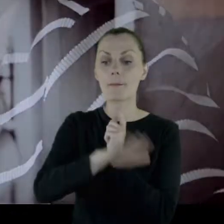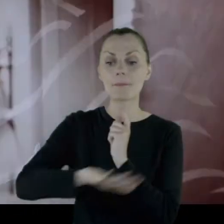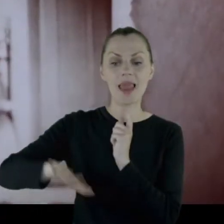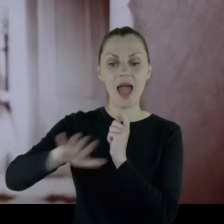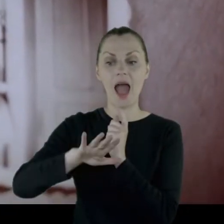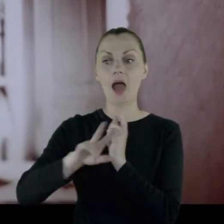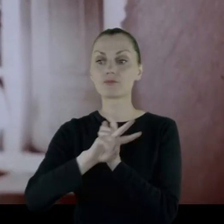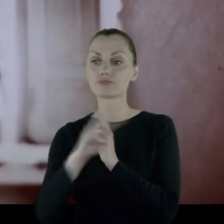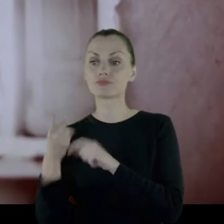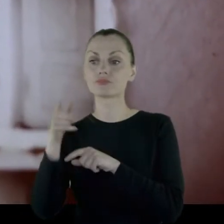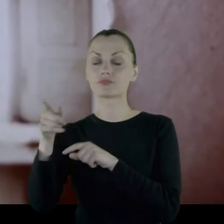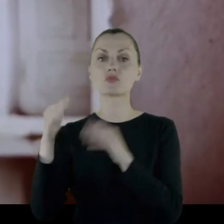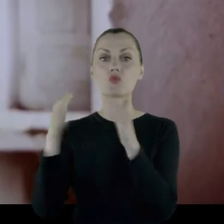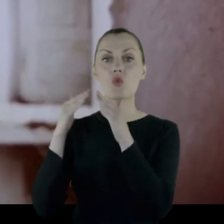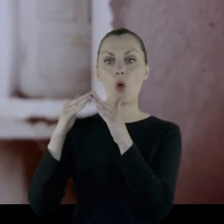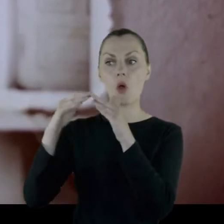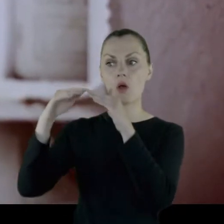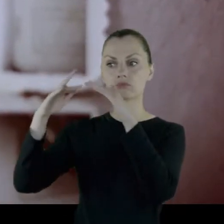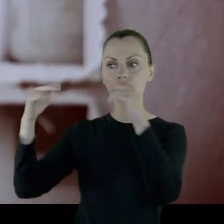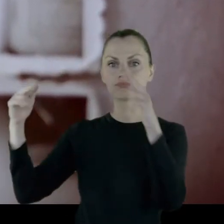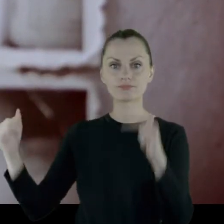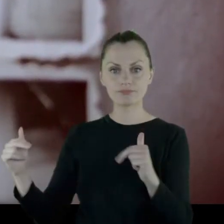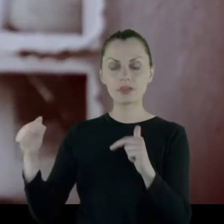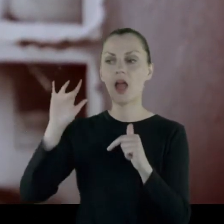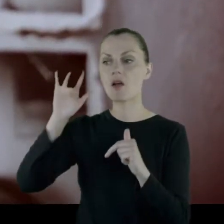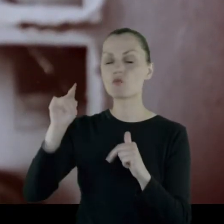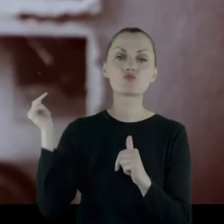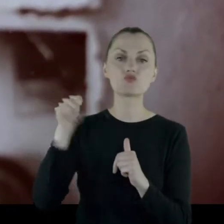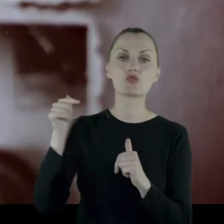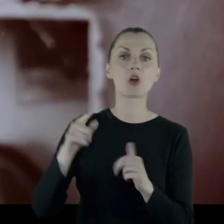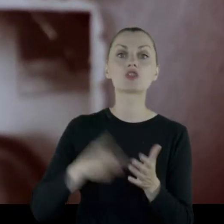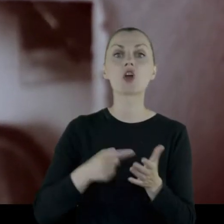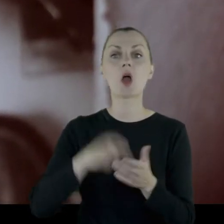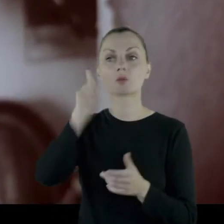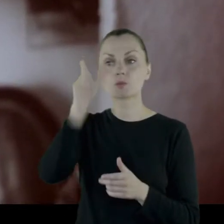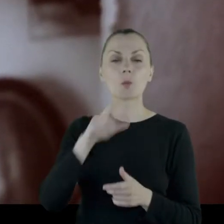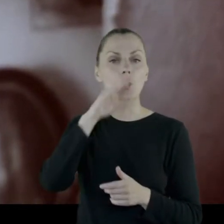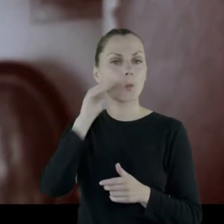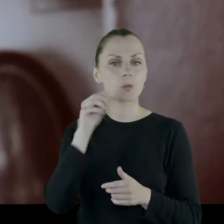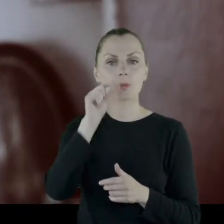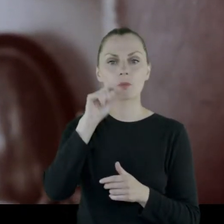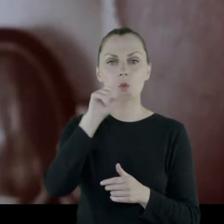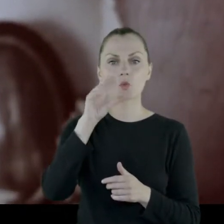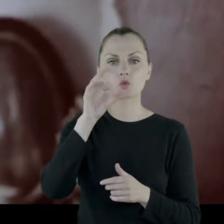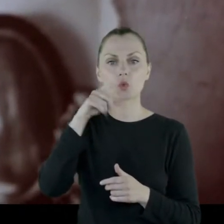Rezydencji do której przyjeżdżał często Piłsudski, który wiadomo, że kochał Wilno